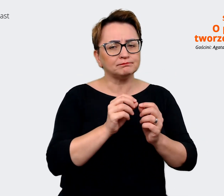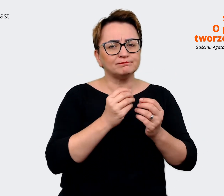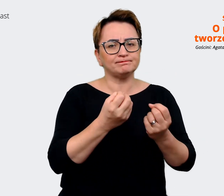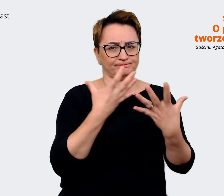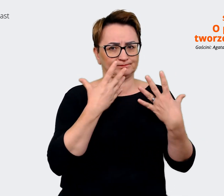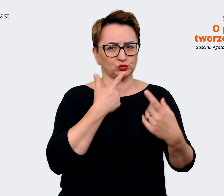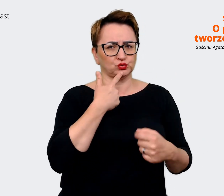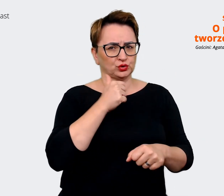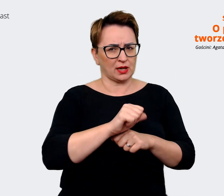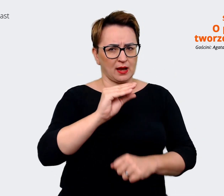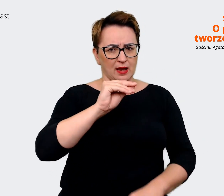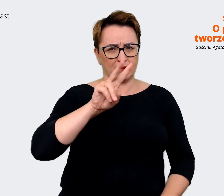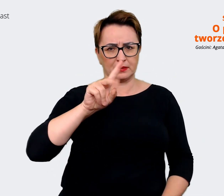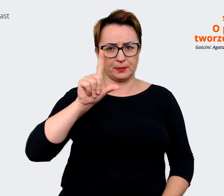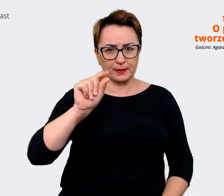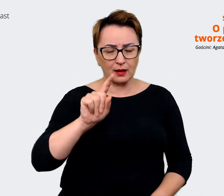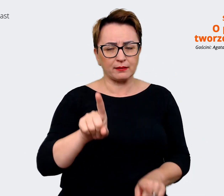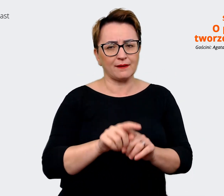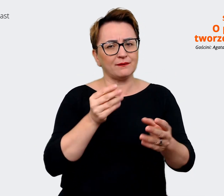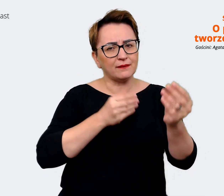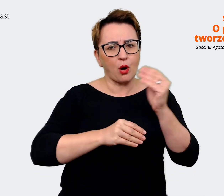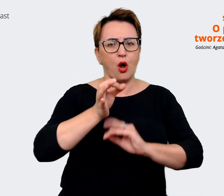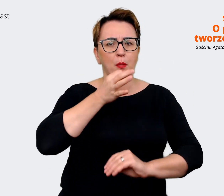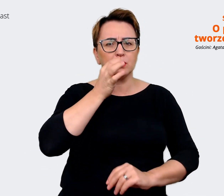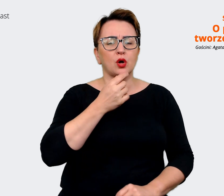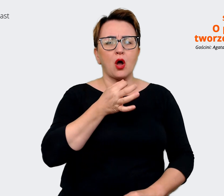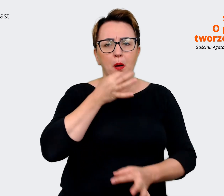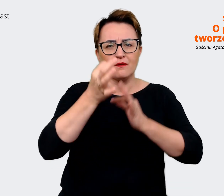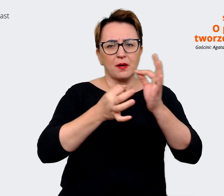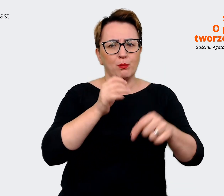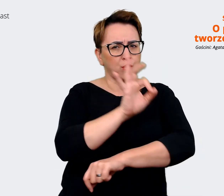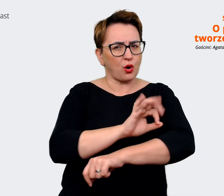przede wszystkim ten skrót i opowiedziała więcej co to za projekt, o co tutaj chodzi?